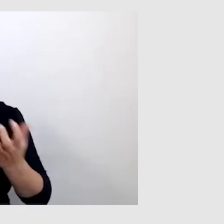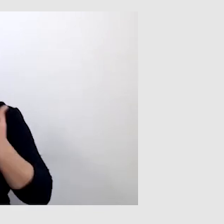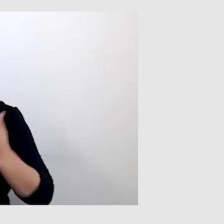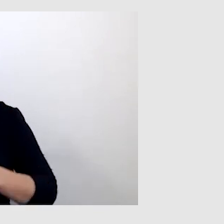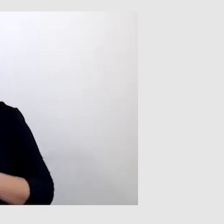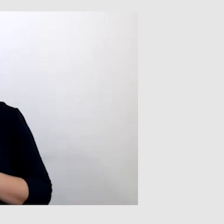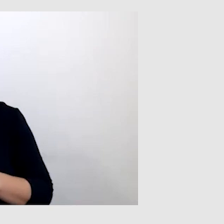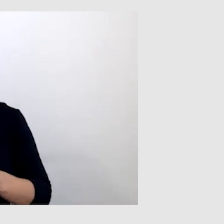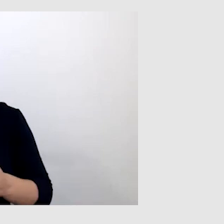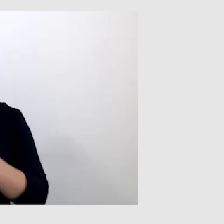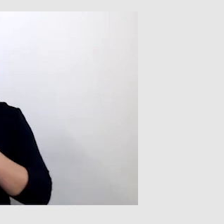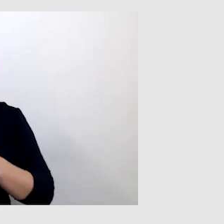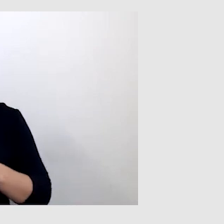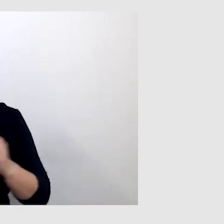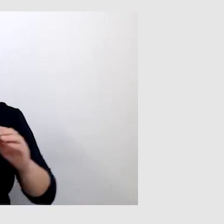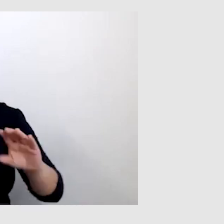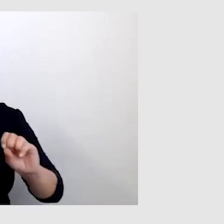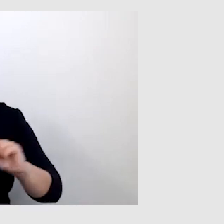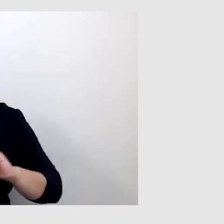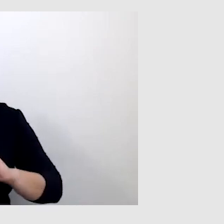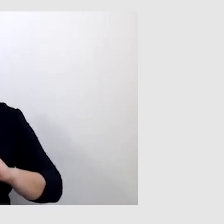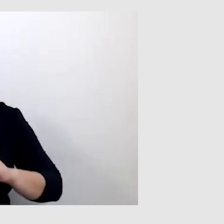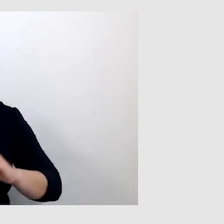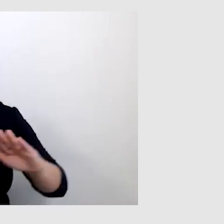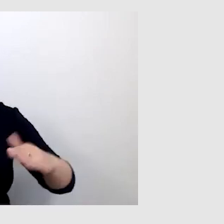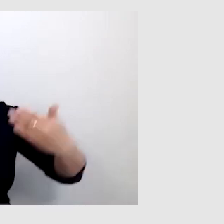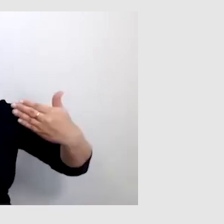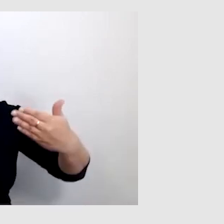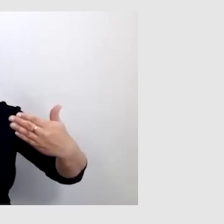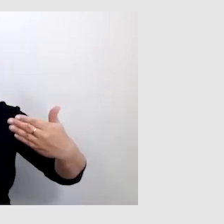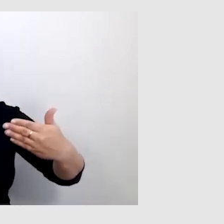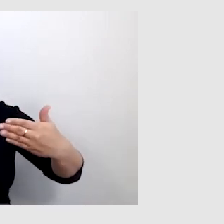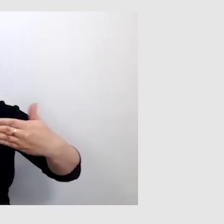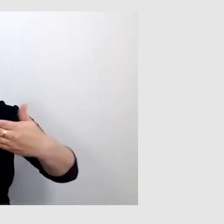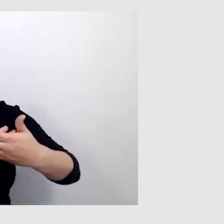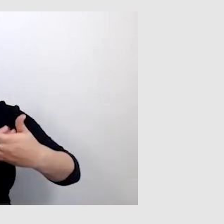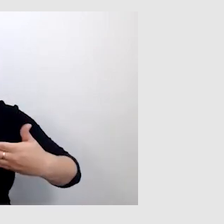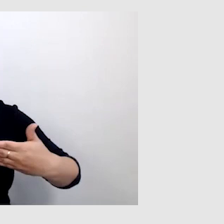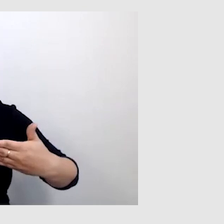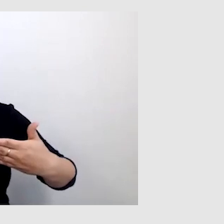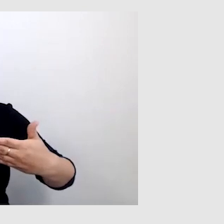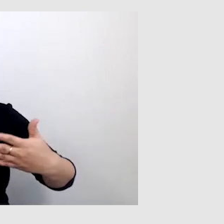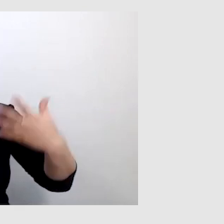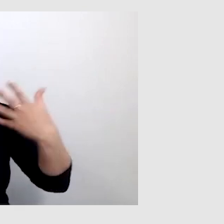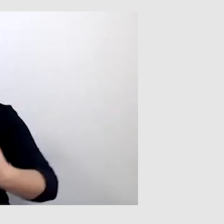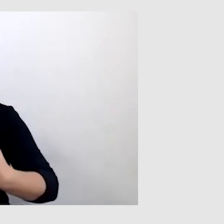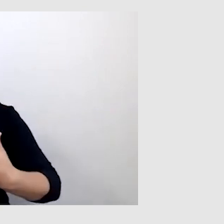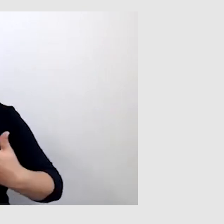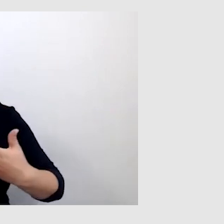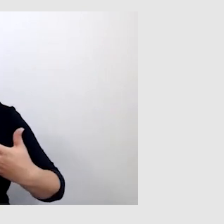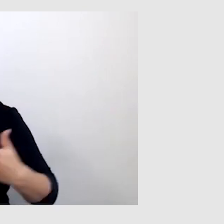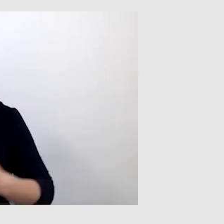bo ten alert wyskakuje i przysłania tym ciemnym paskiem.